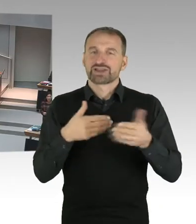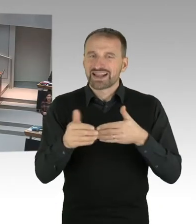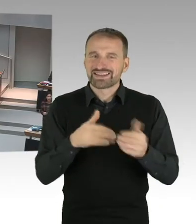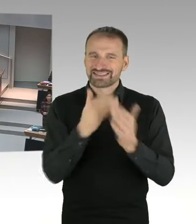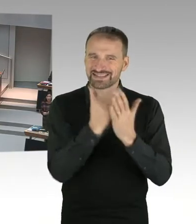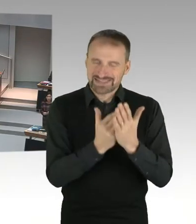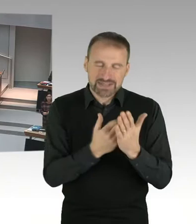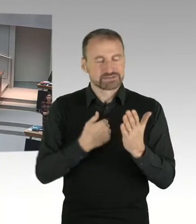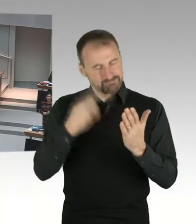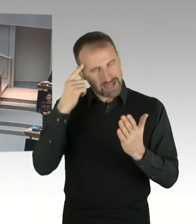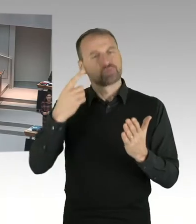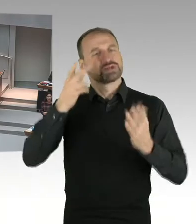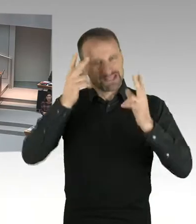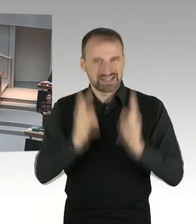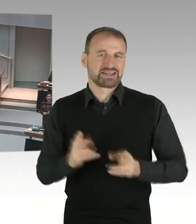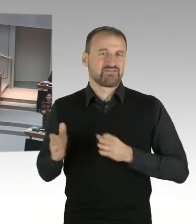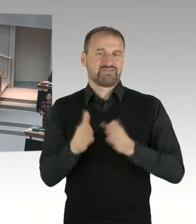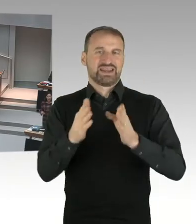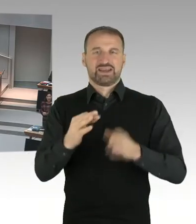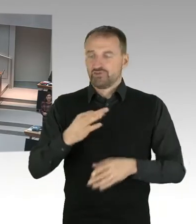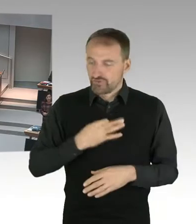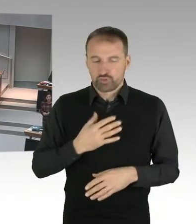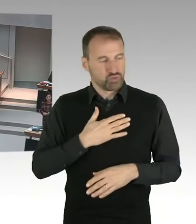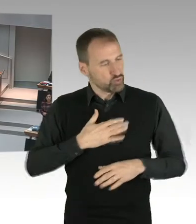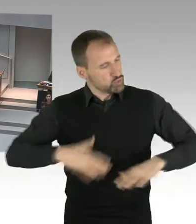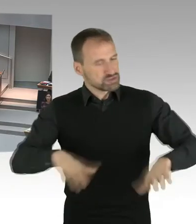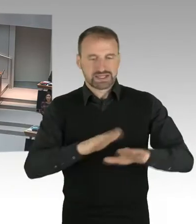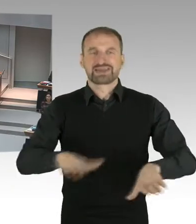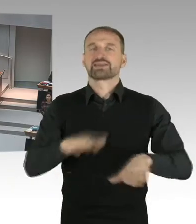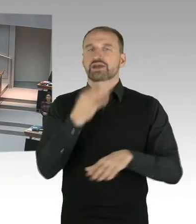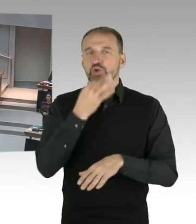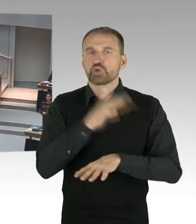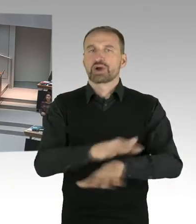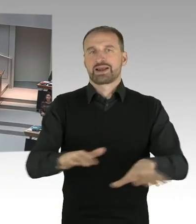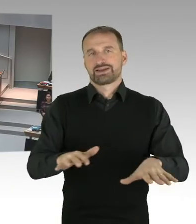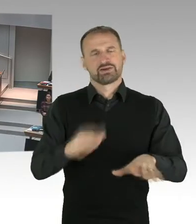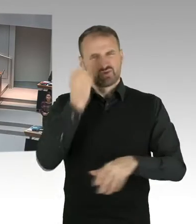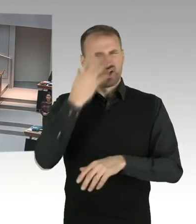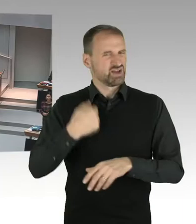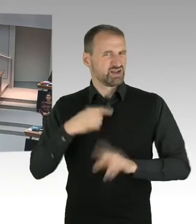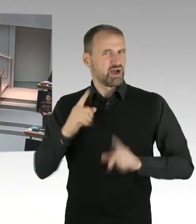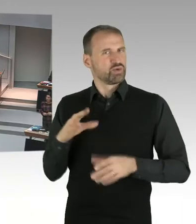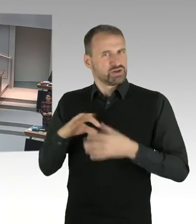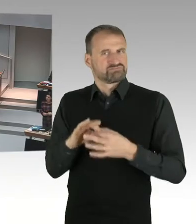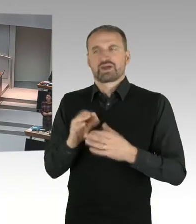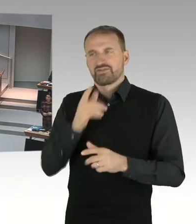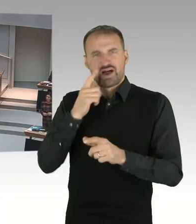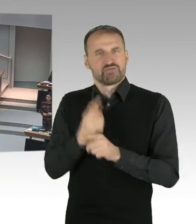Da geht es um die Arbeitsbedingungen der Lehrkräfte, aber das ist was völlig anderes, ob Lehrkräfte religiöse Zeichen tragen dürfen, ja oder nein.